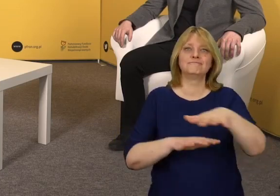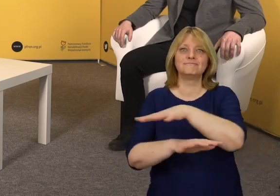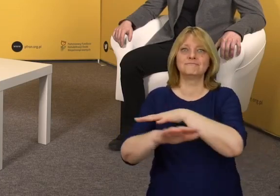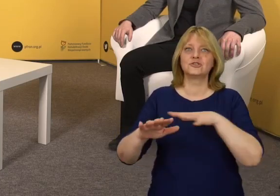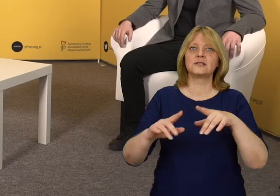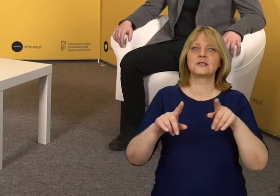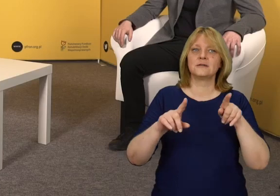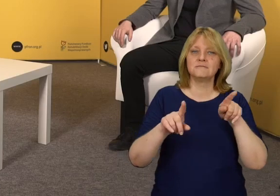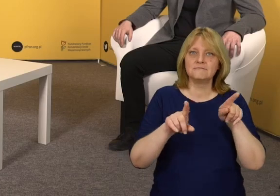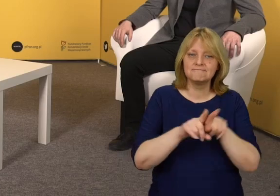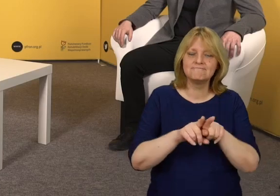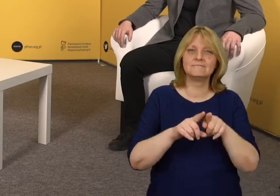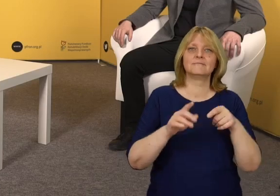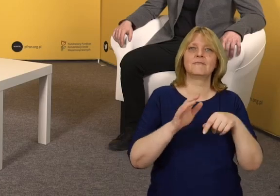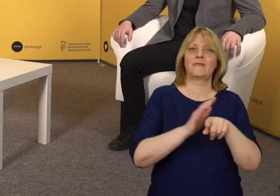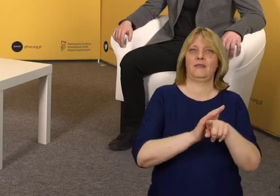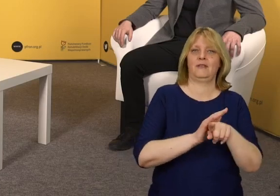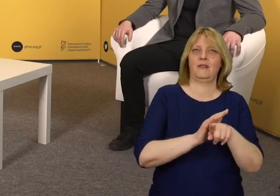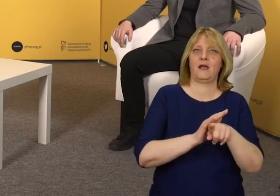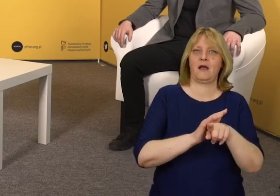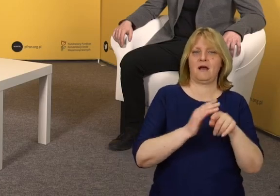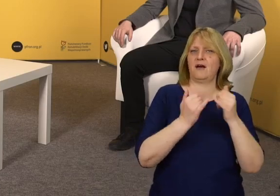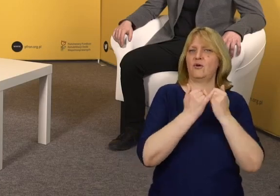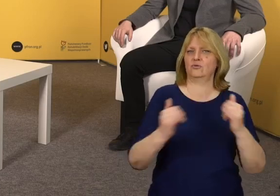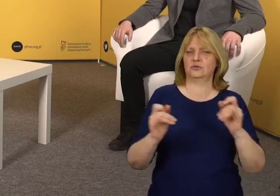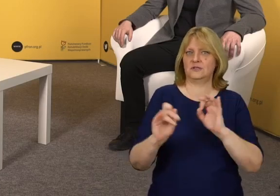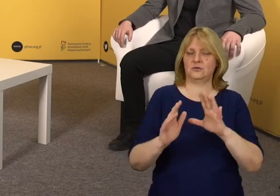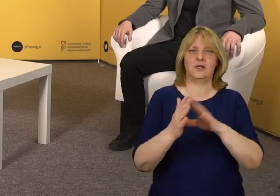z którą można wejść w interakcję na wiele różnych sposobów,